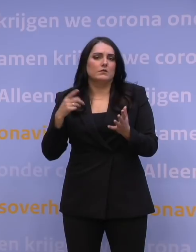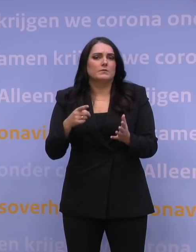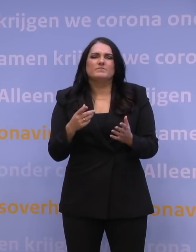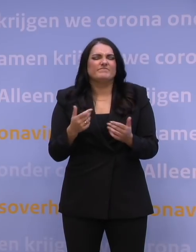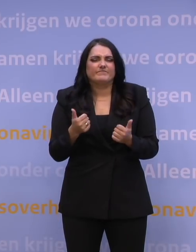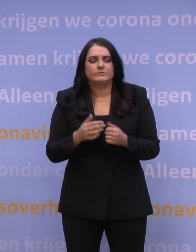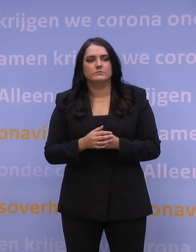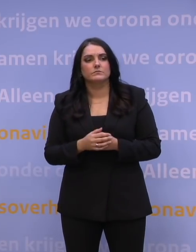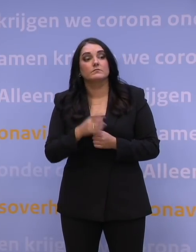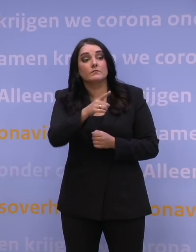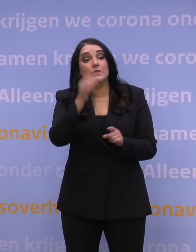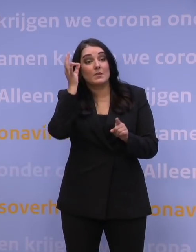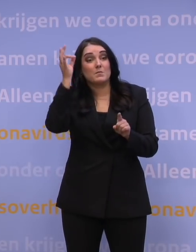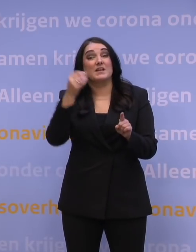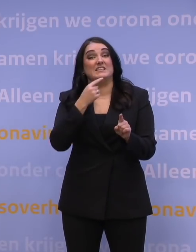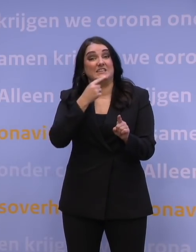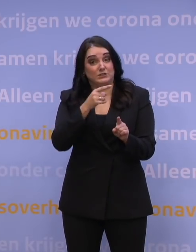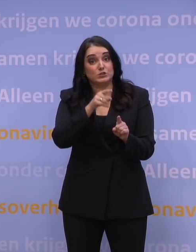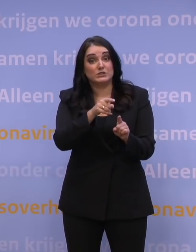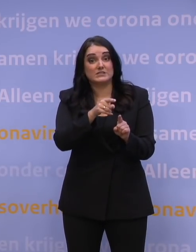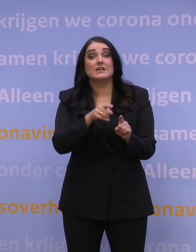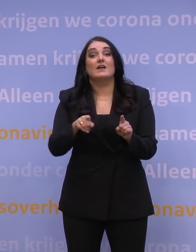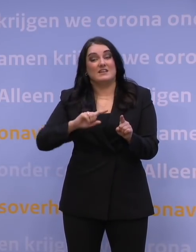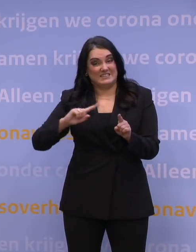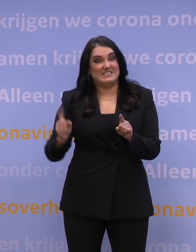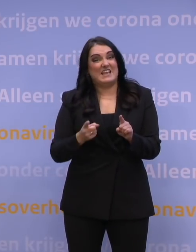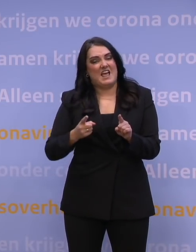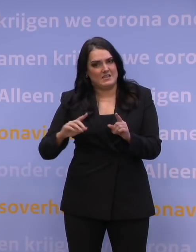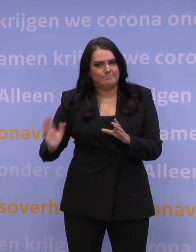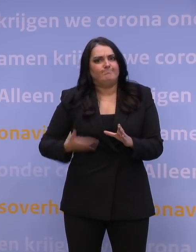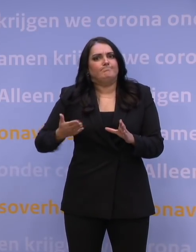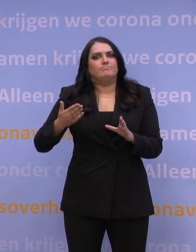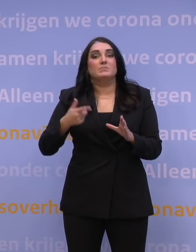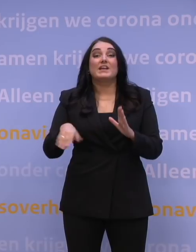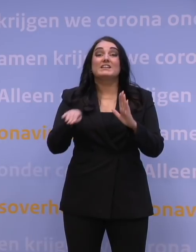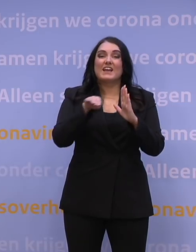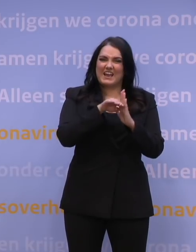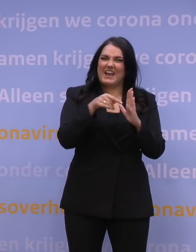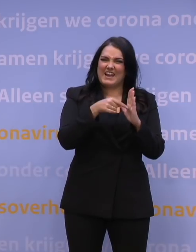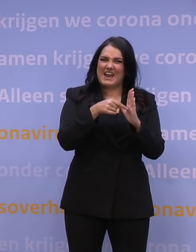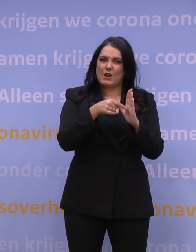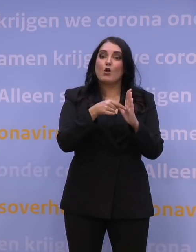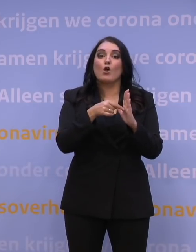Deskundigen zeggen tegen ons om juist die snelheid te verhogen: Stop met de regel dat je na je prik 15 minuten moet blijven zitten,